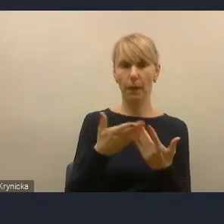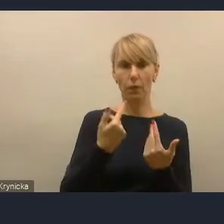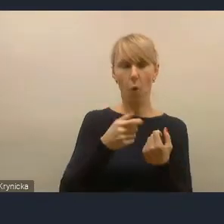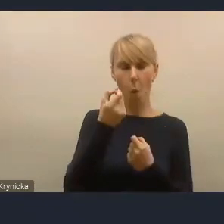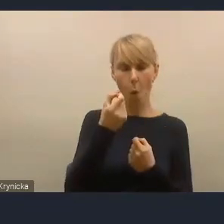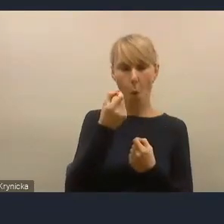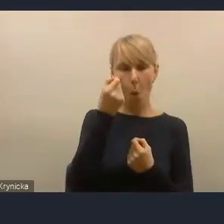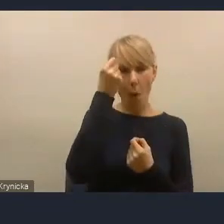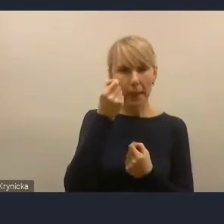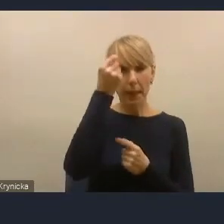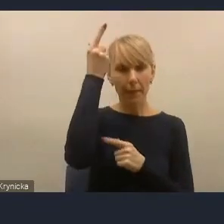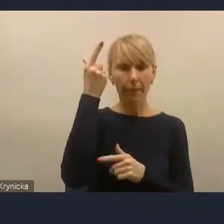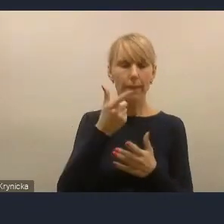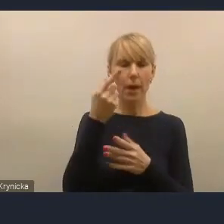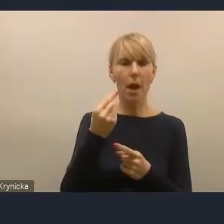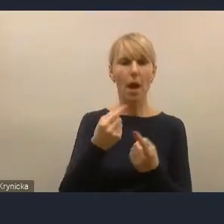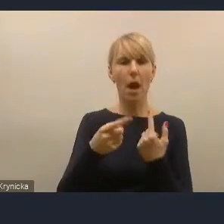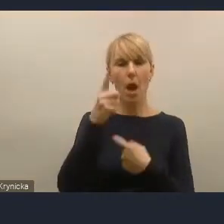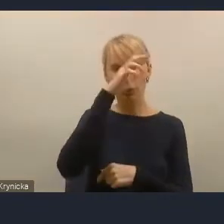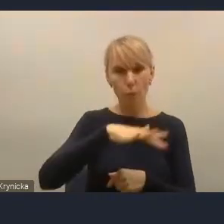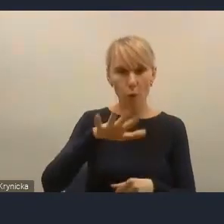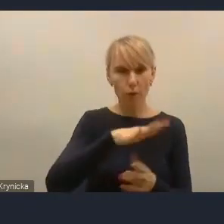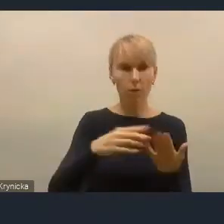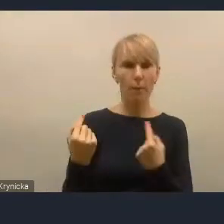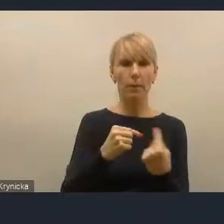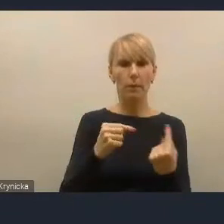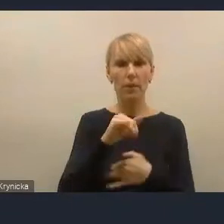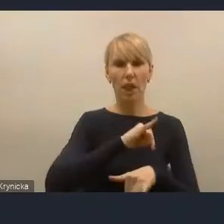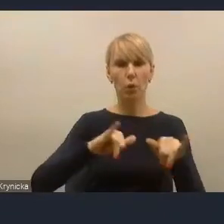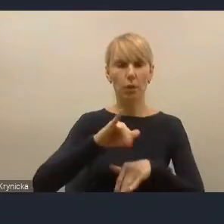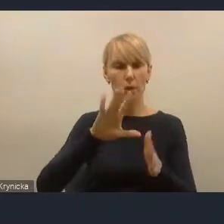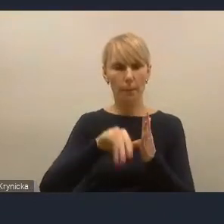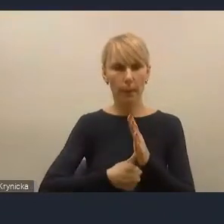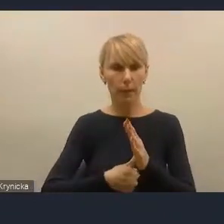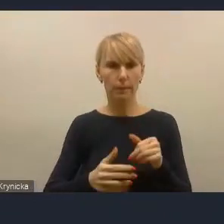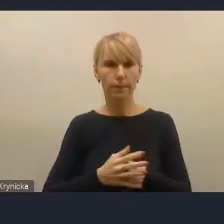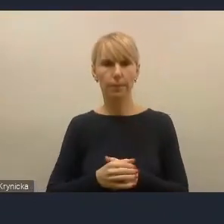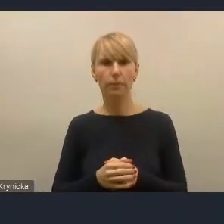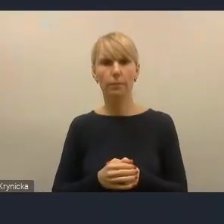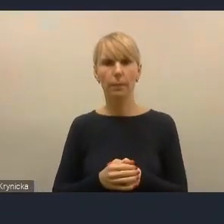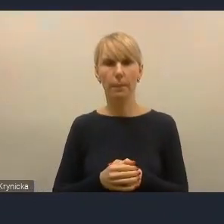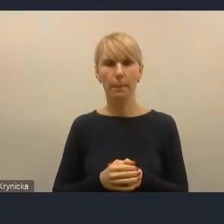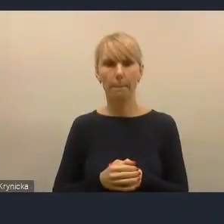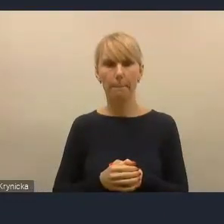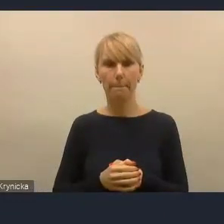partycypacji w zarządzaniu miastami, więc jeszcze raz jakby podkreślę,